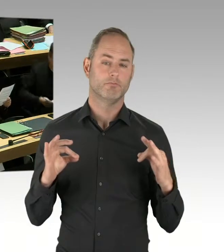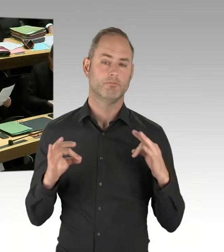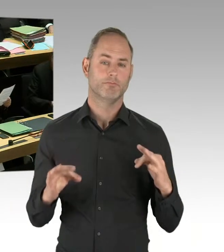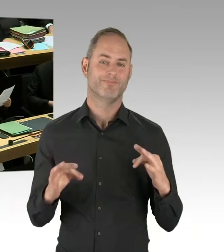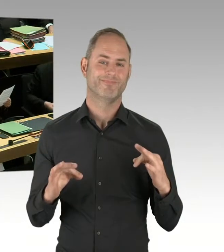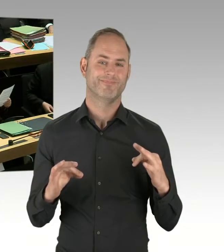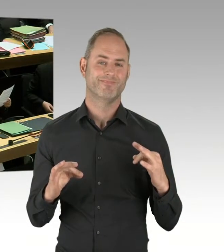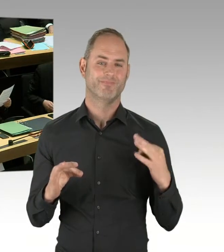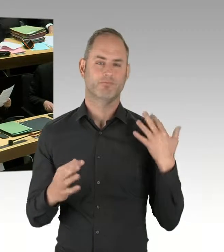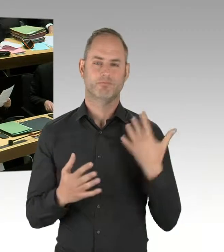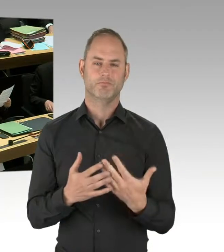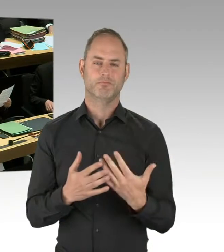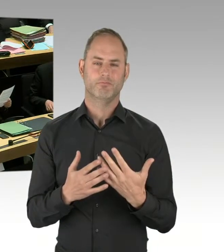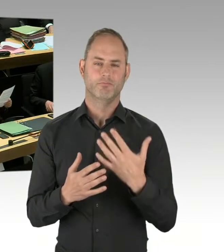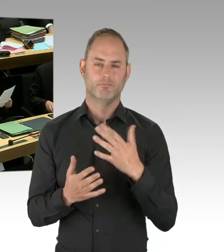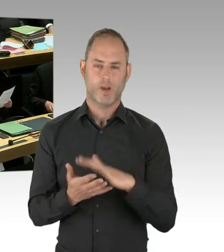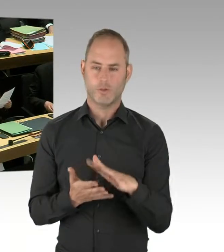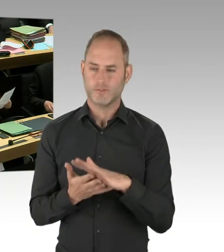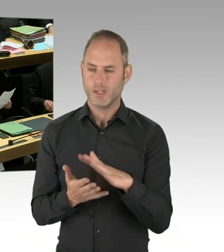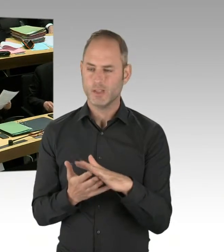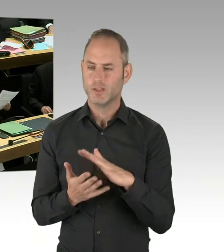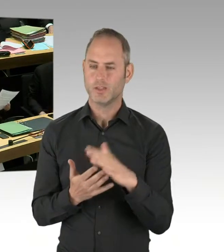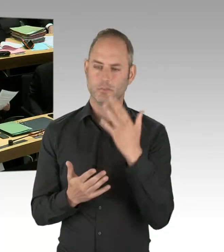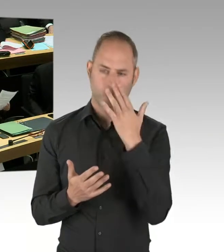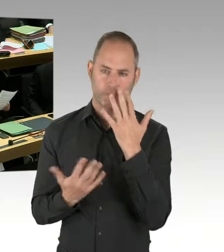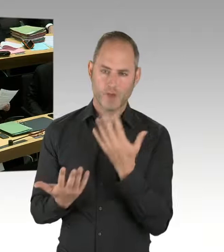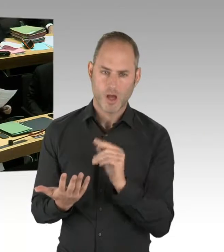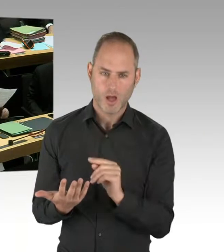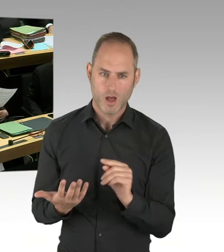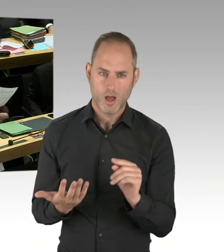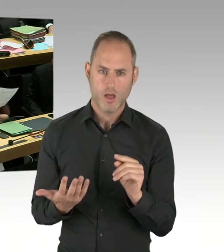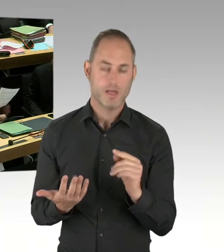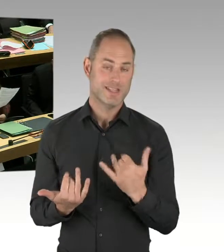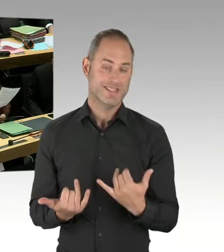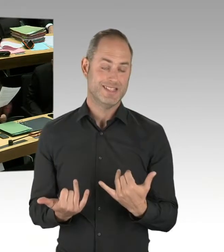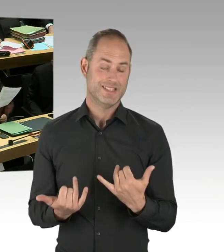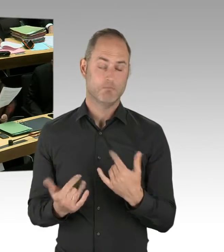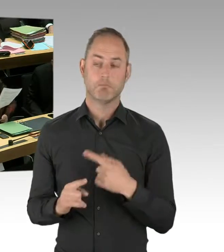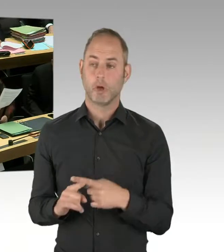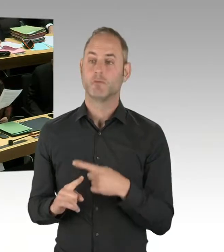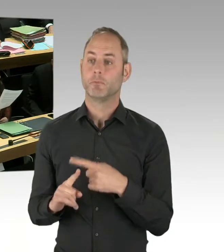Die Einsatzfrequenz aber außerordentlich niedrig. Für zwei Jahre sind zwei Anwendungen